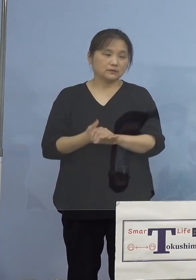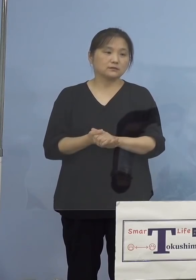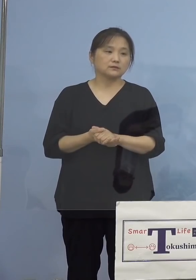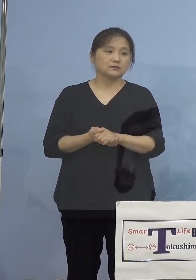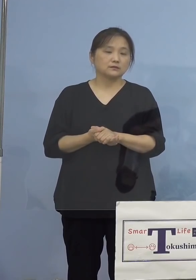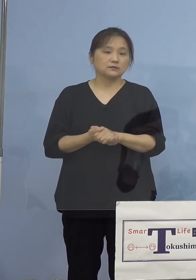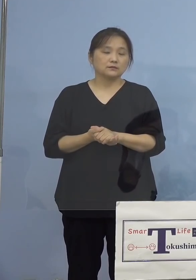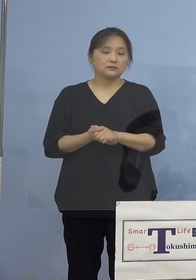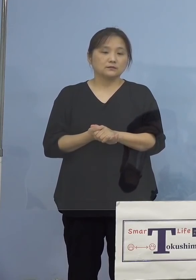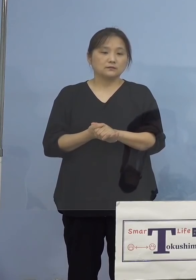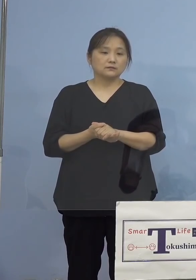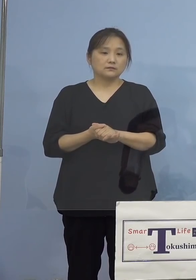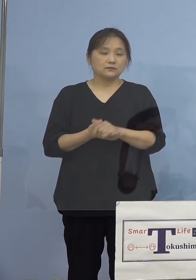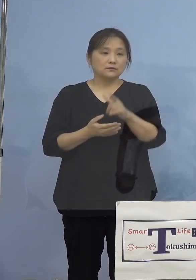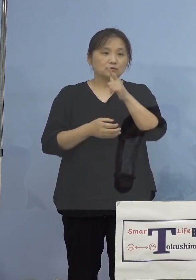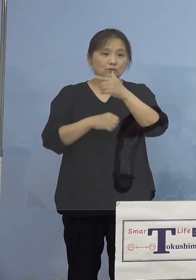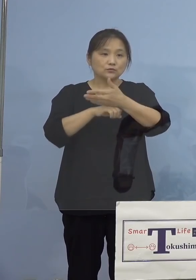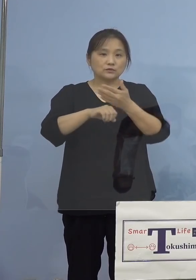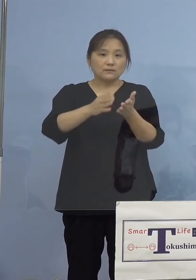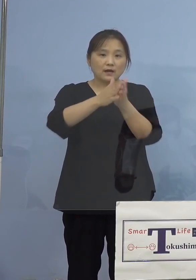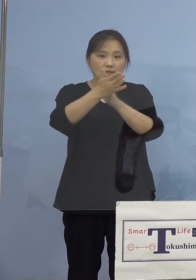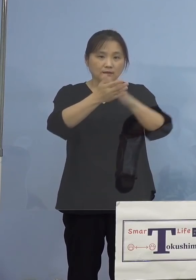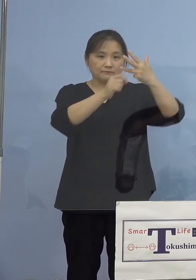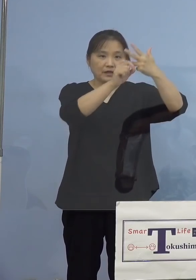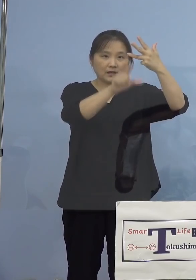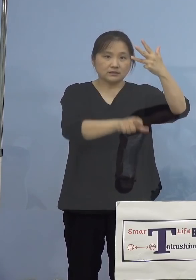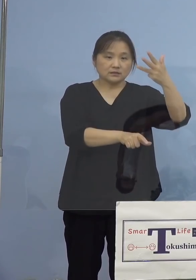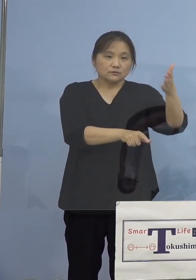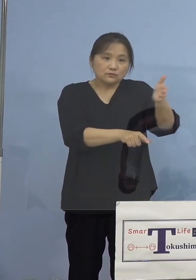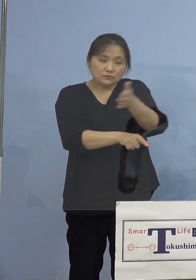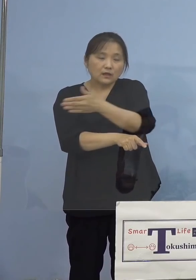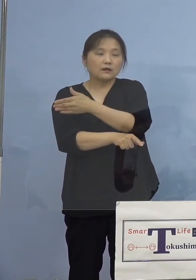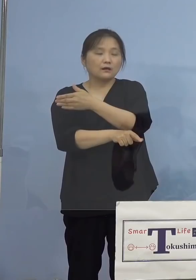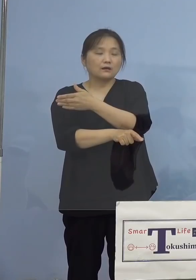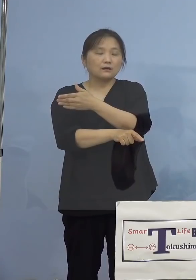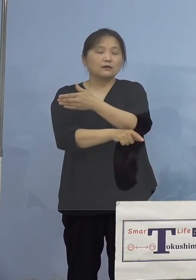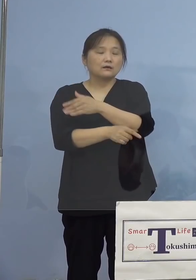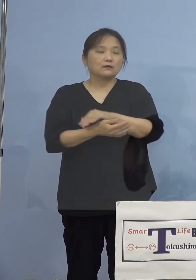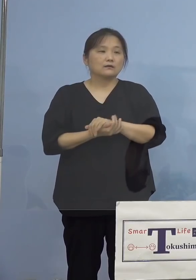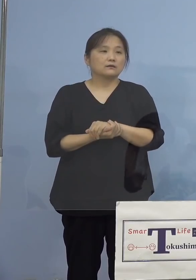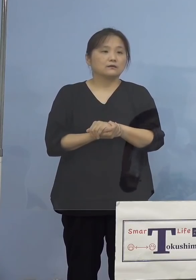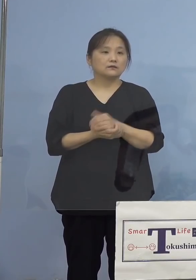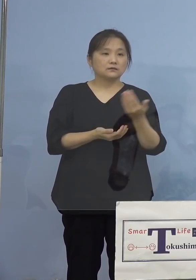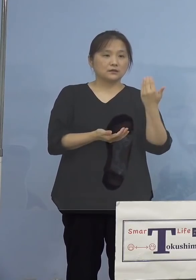まず本県において8月以降、先ほども 紹介をさせていただきましたが、